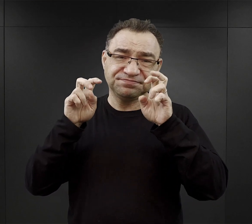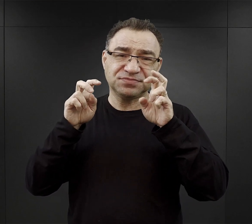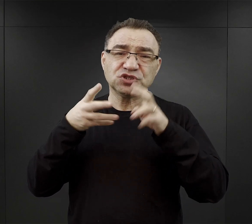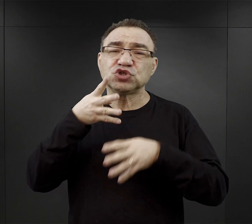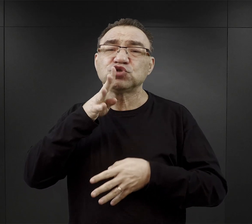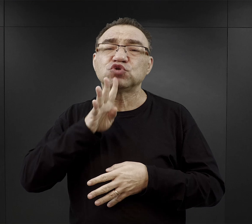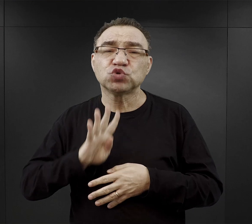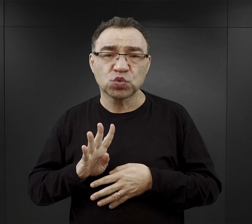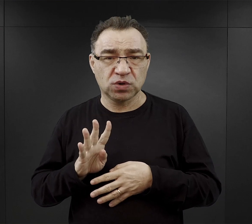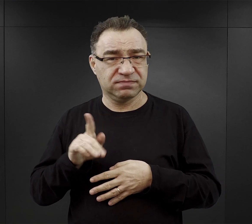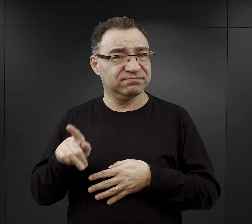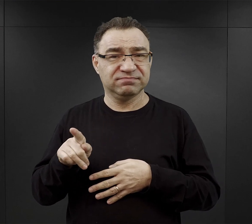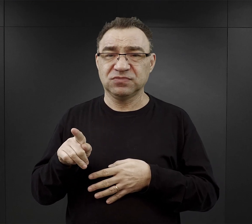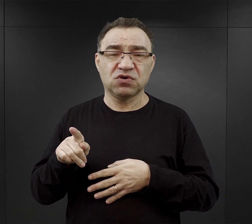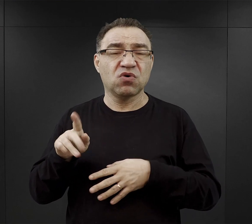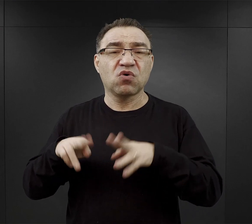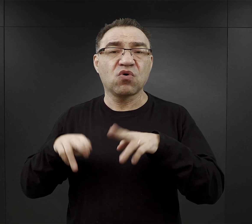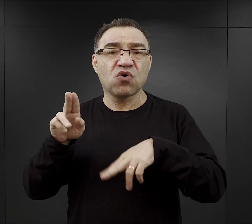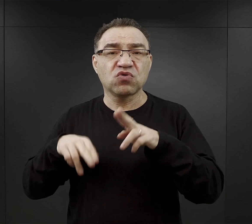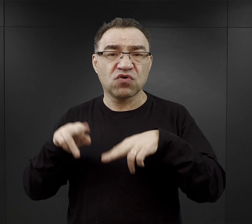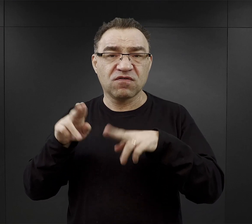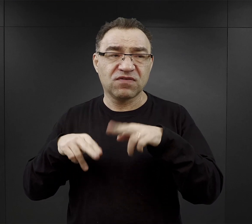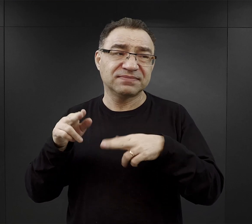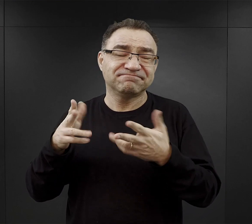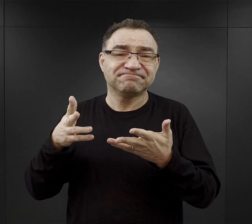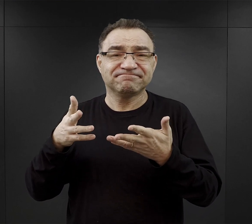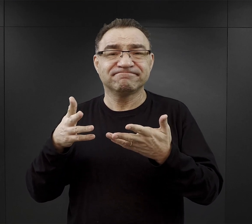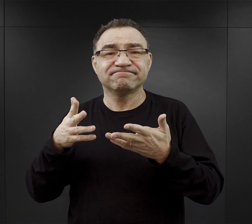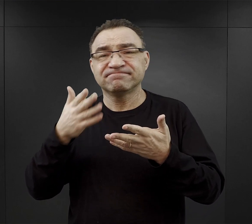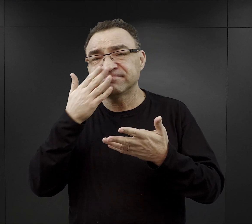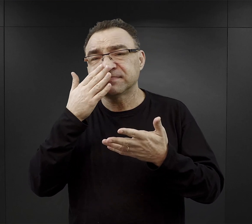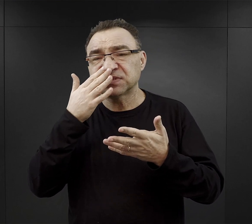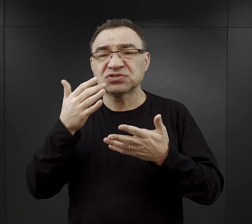gotowana na bazie właśnie jakiś ziół, gorzka.